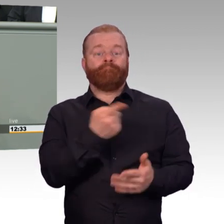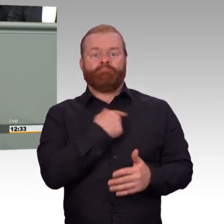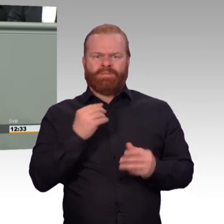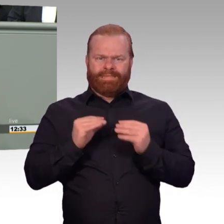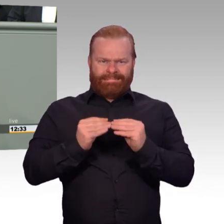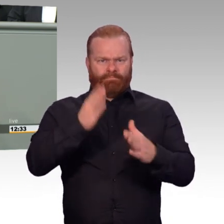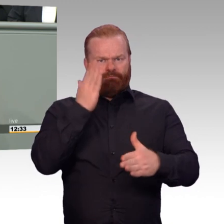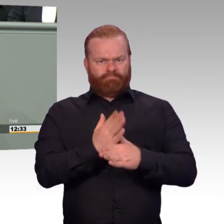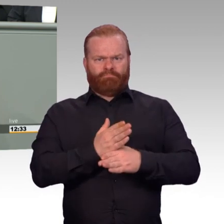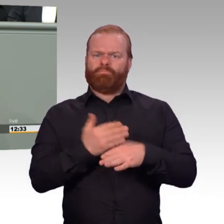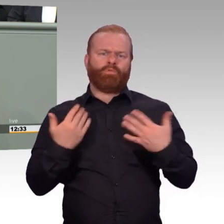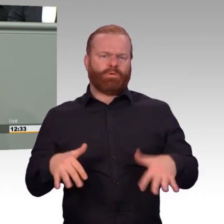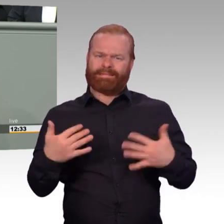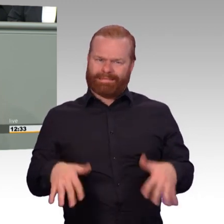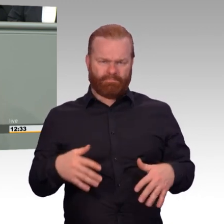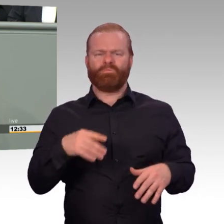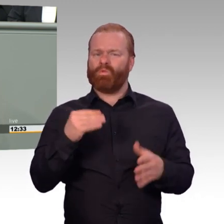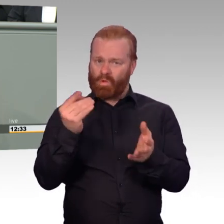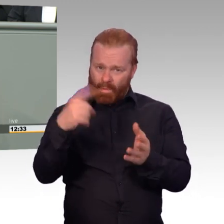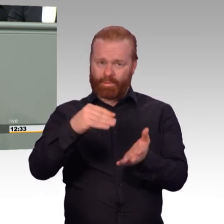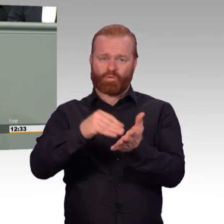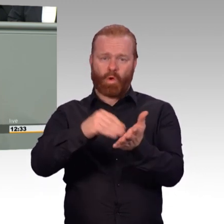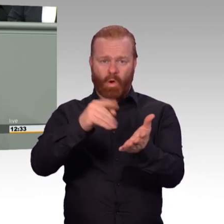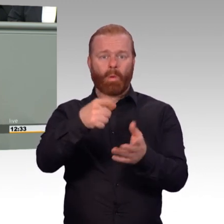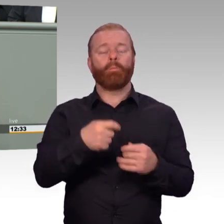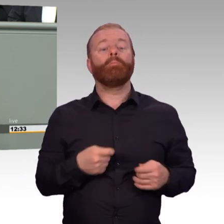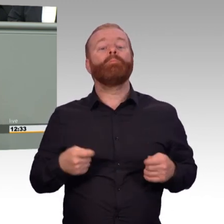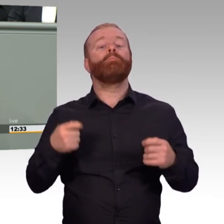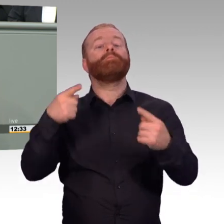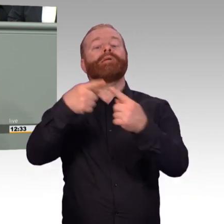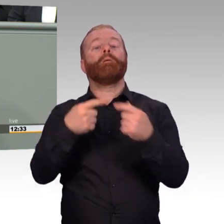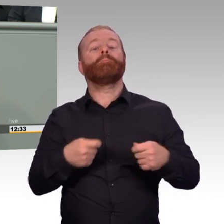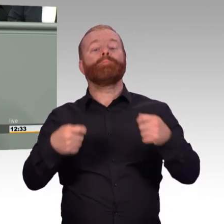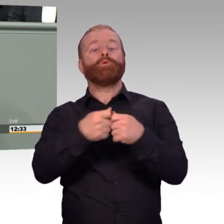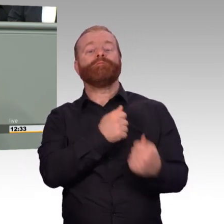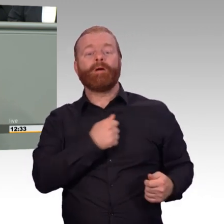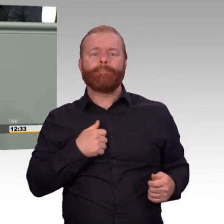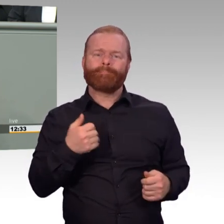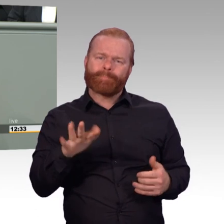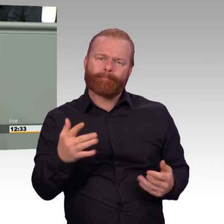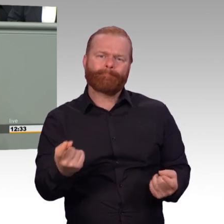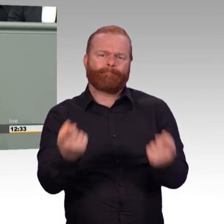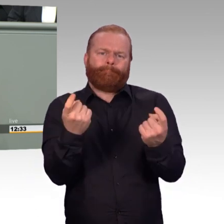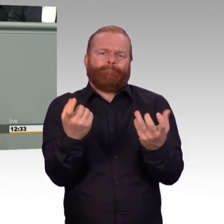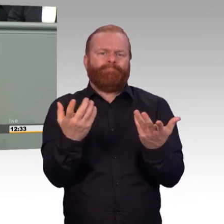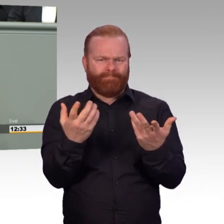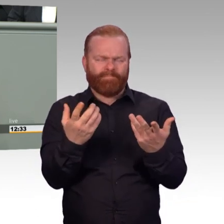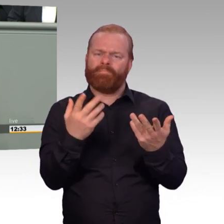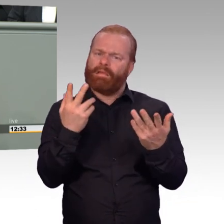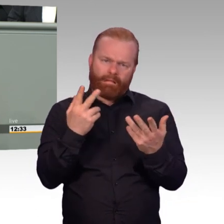Und zu einer starken Armee gehört ein leistungsfähiges Personal. Liebe Kolleginnen und Kollegen, jeder von uns weiß aus Gesprächen